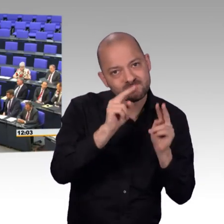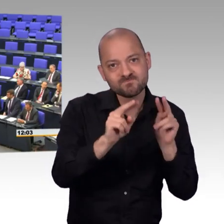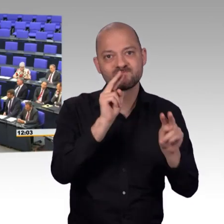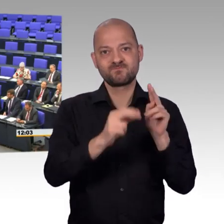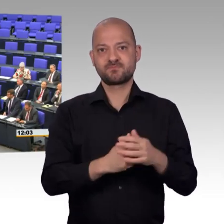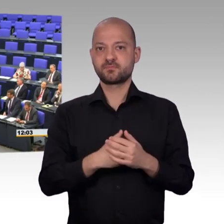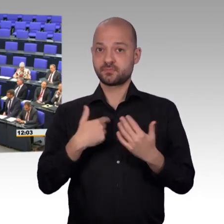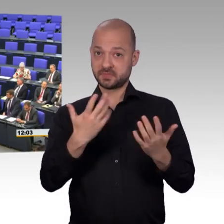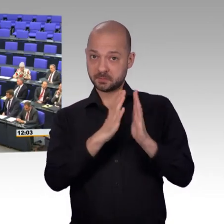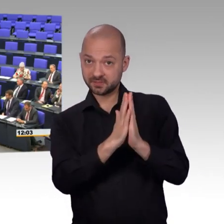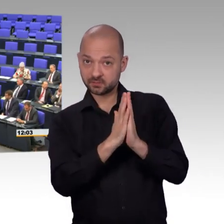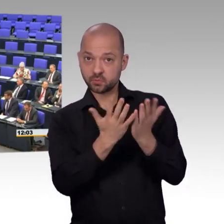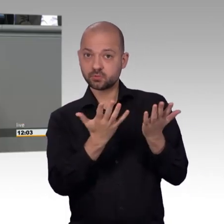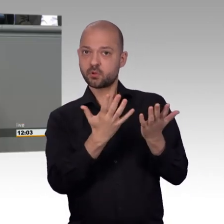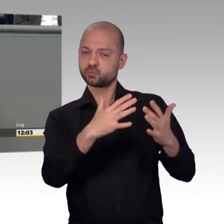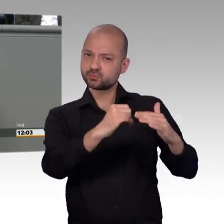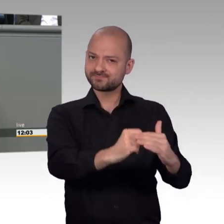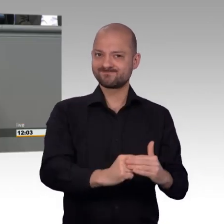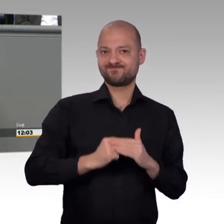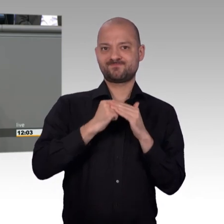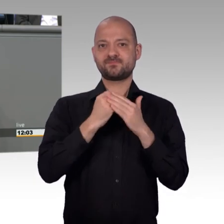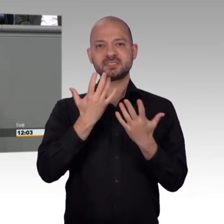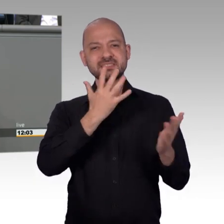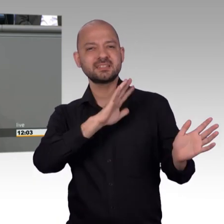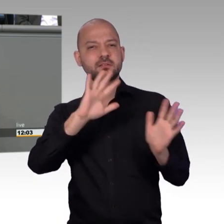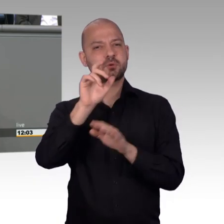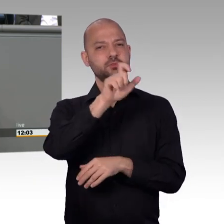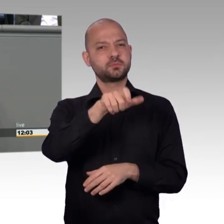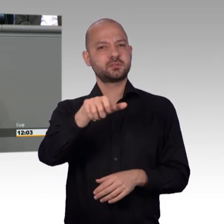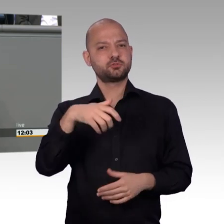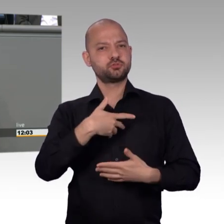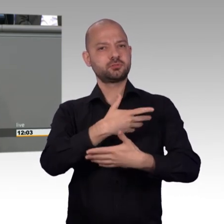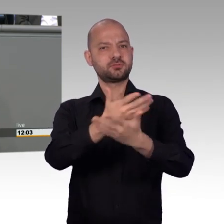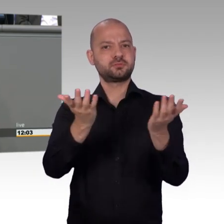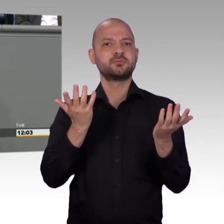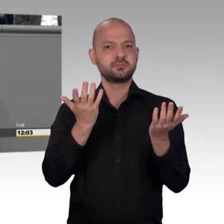Und dass der Petitionsausschuss stark ist, das, glaube ich, haben wir in der Vergangenheit gesehen.